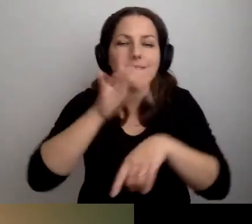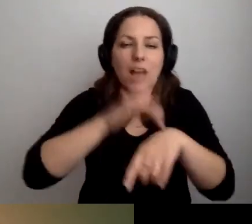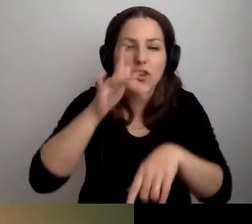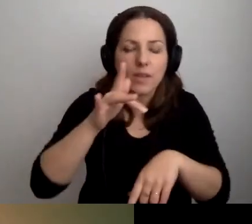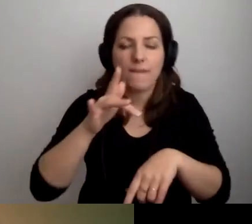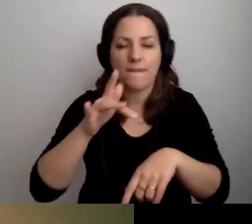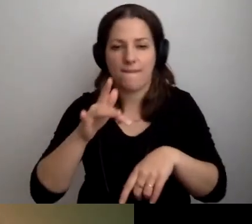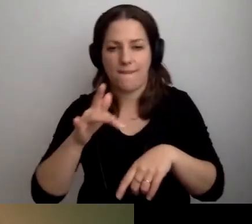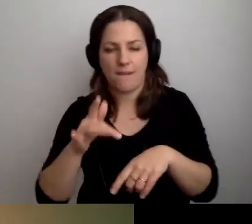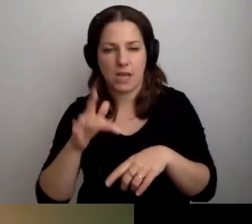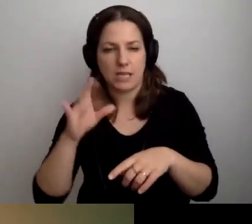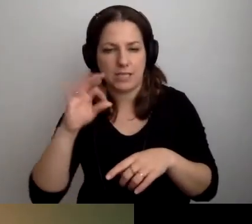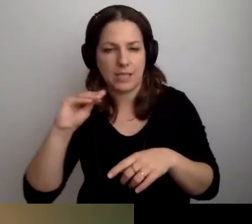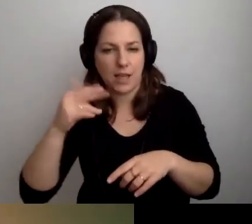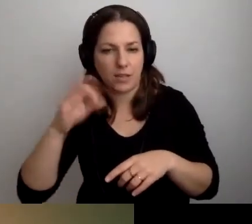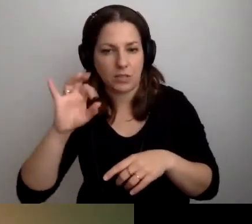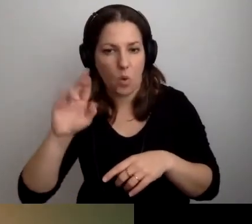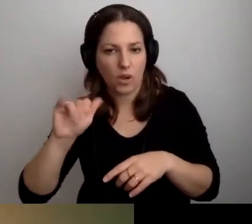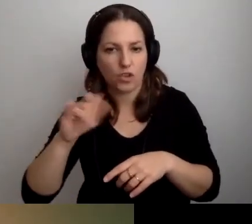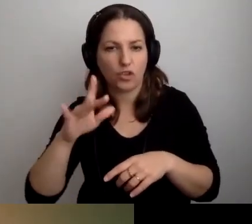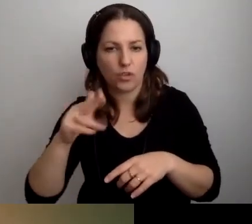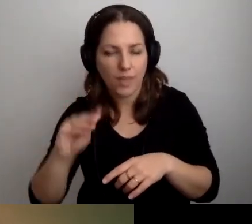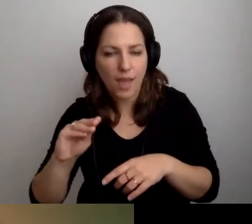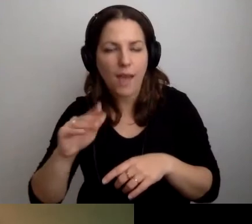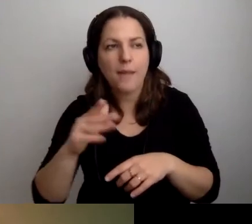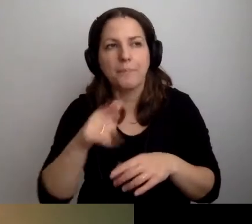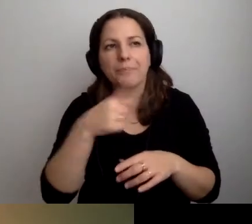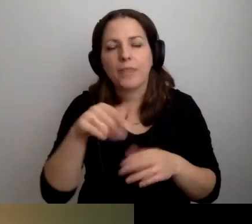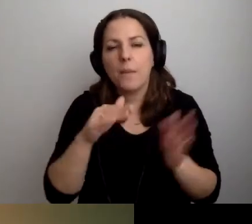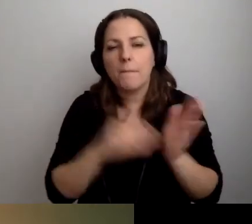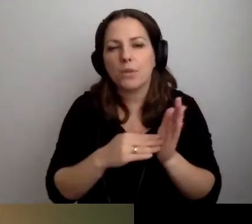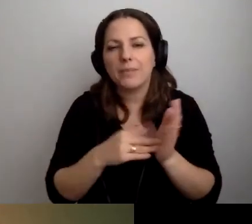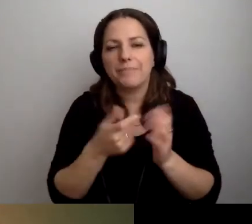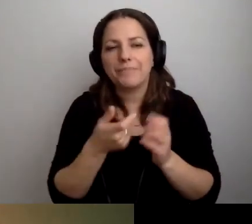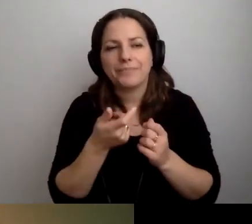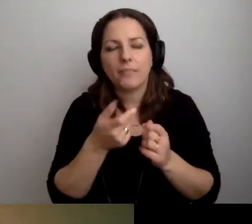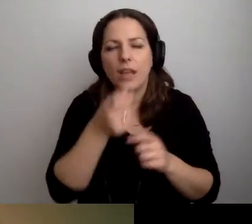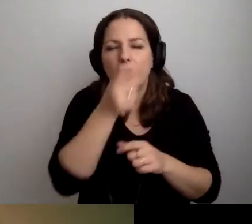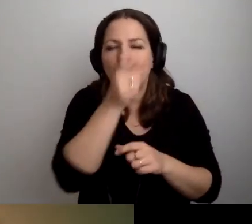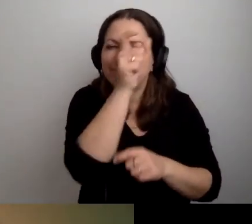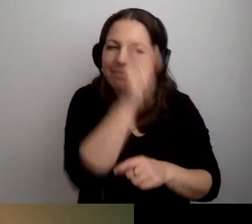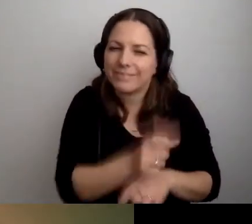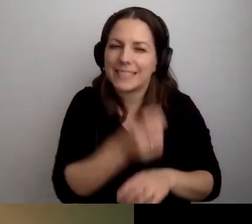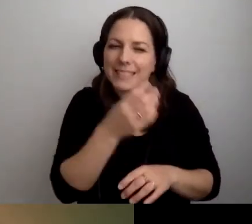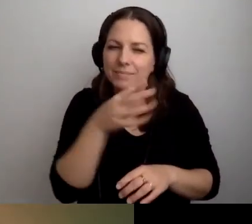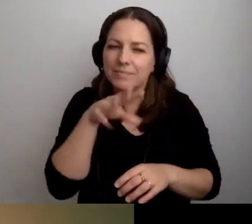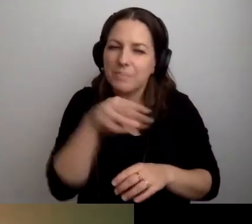bardzo często potrzebują zindywidualizowanego podejścia.